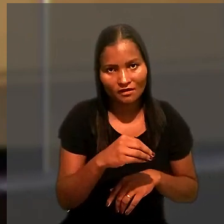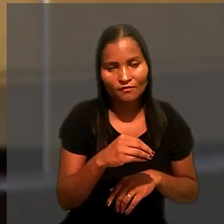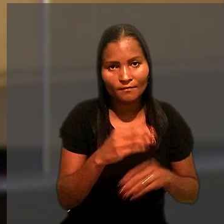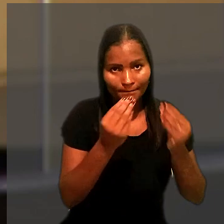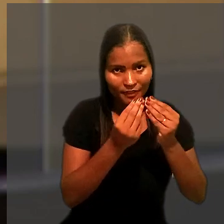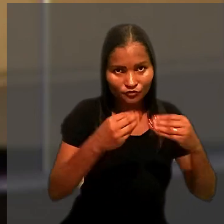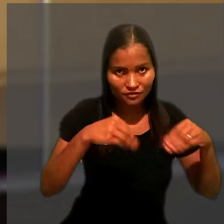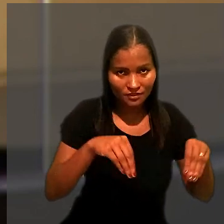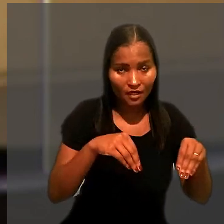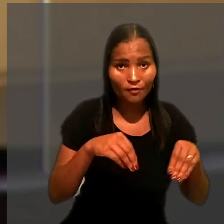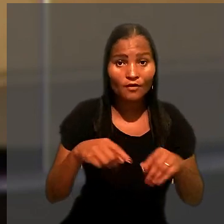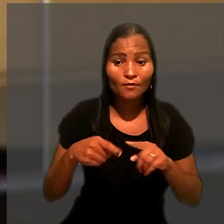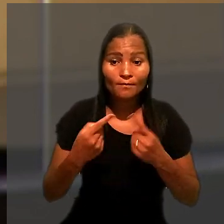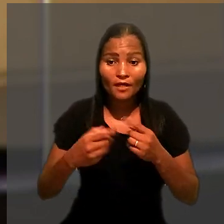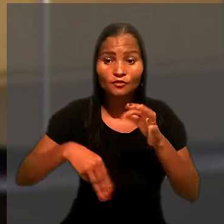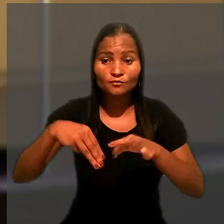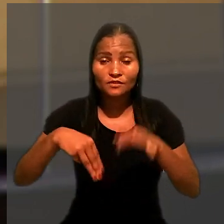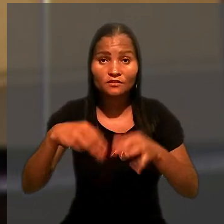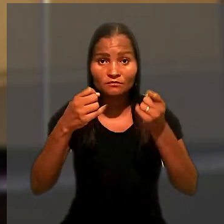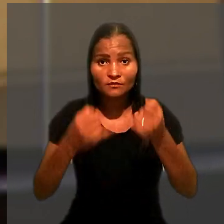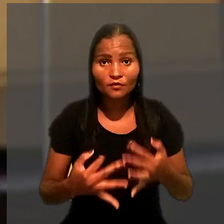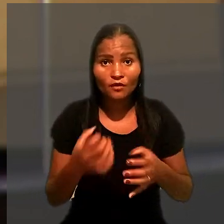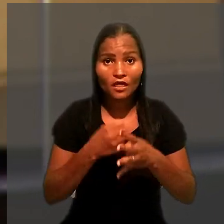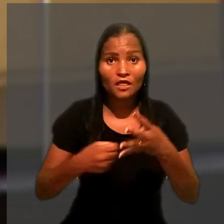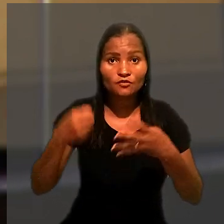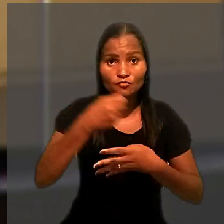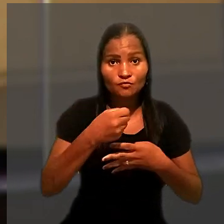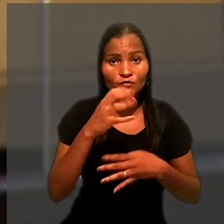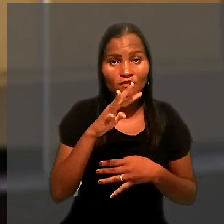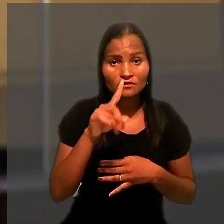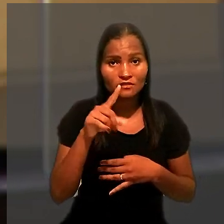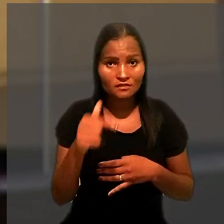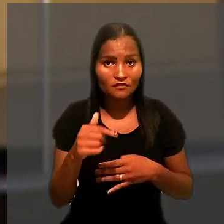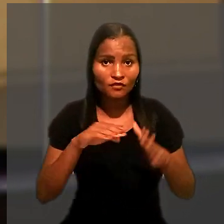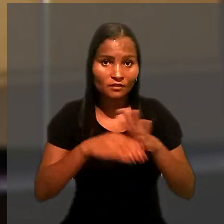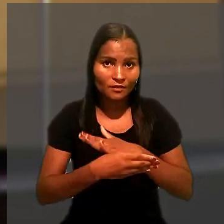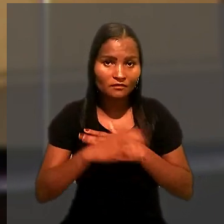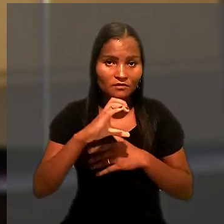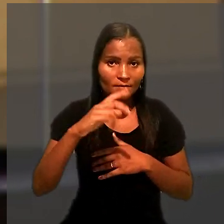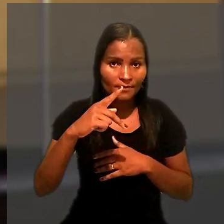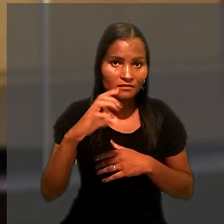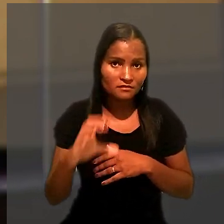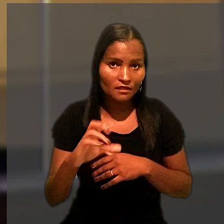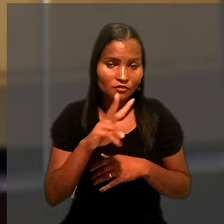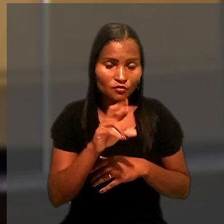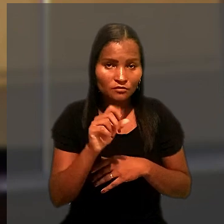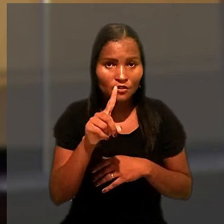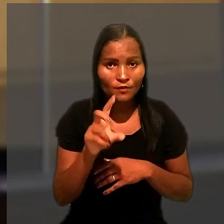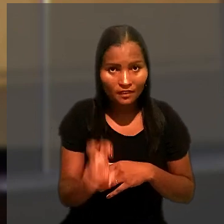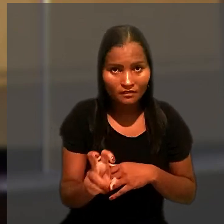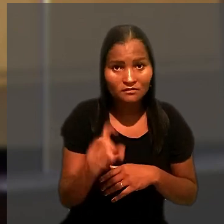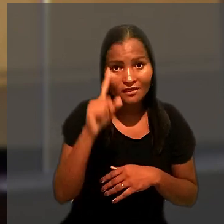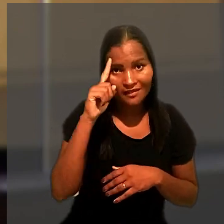Contudo, o ministro explicou que a Súmula 417 foi adaptada ao CPC em 2015,